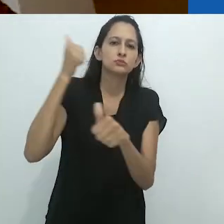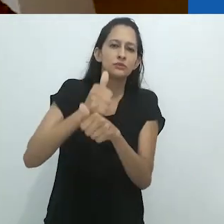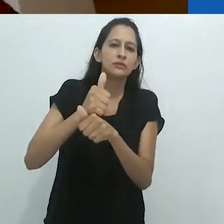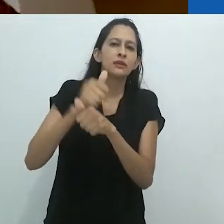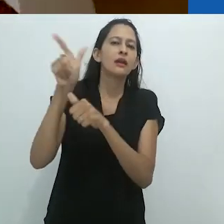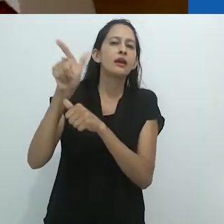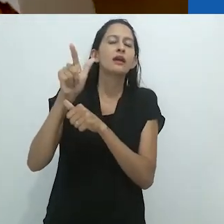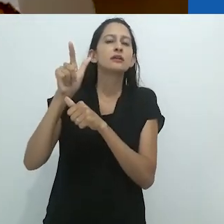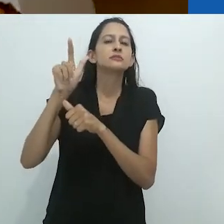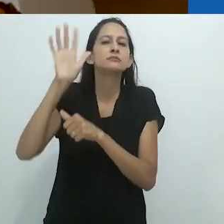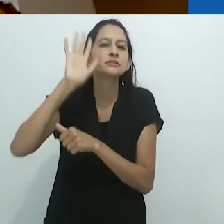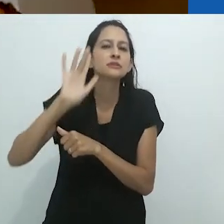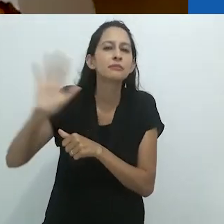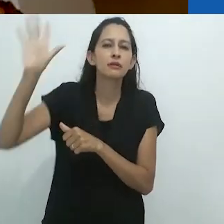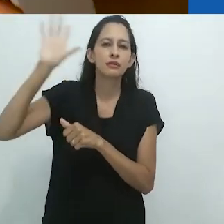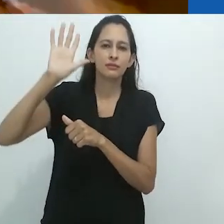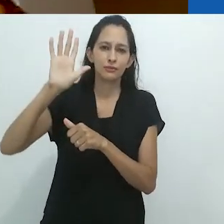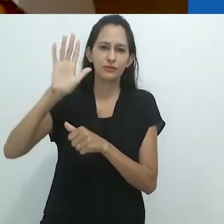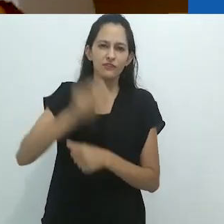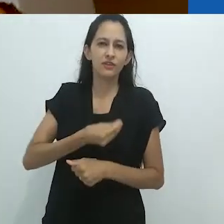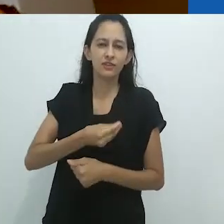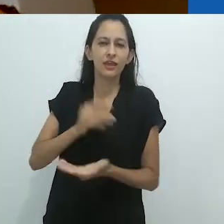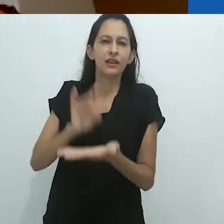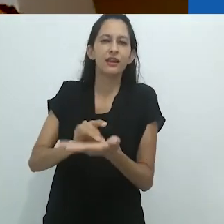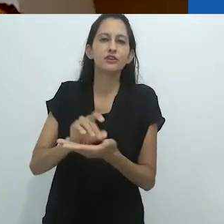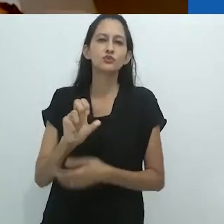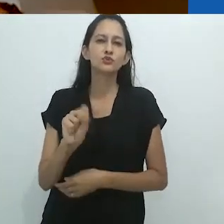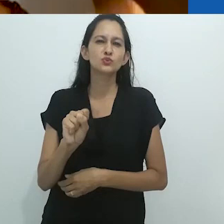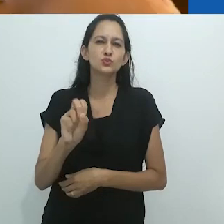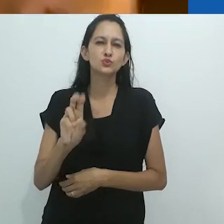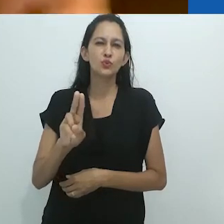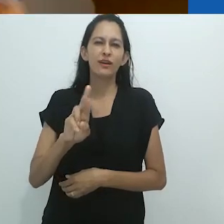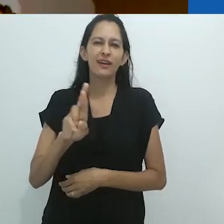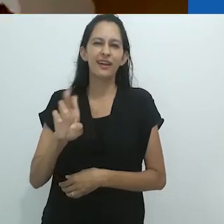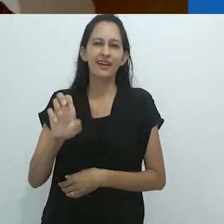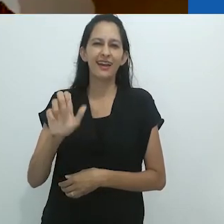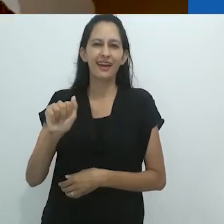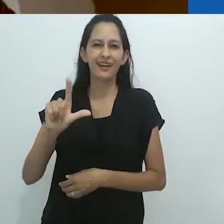um tipo de “surrealismo obscuro” de Max Ernst,